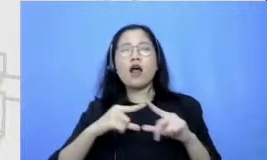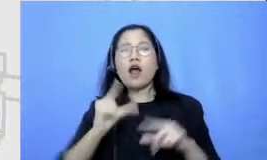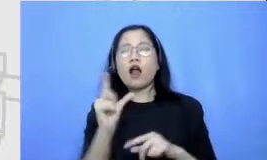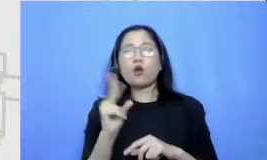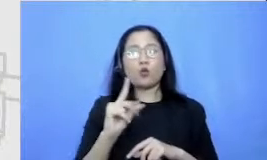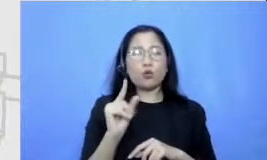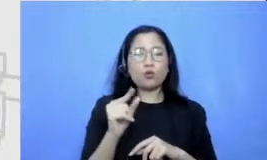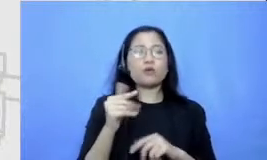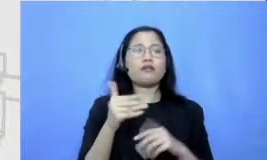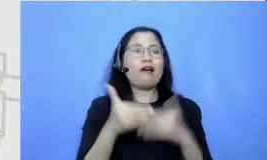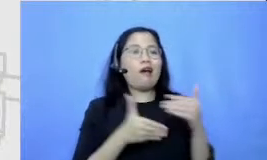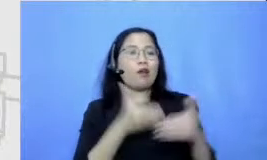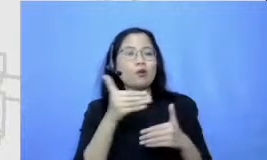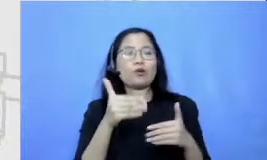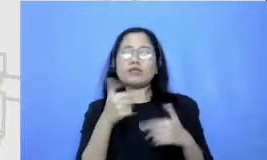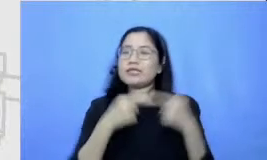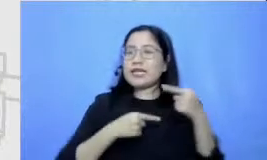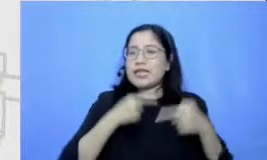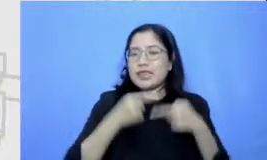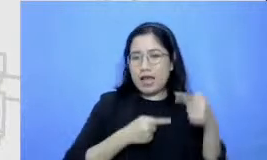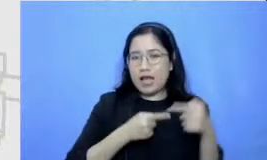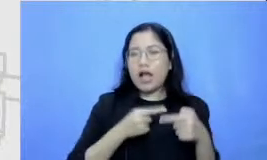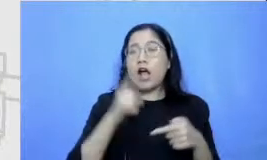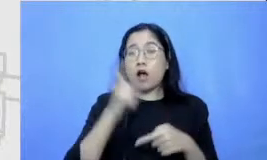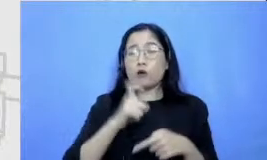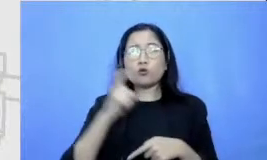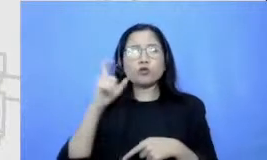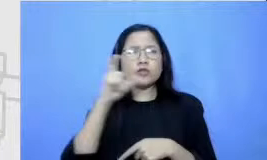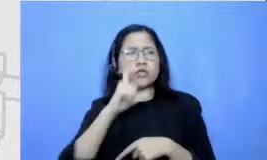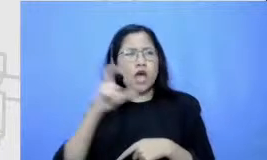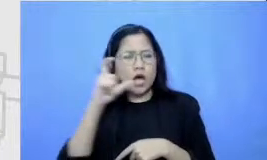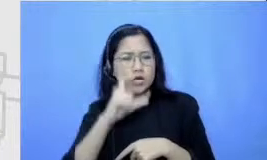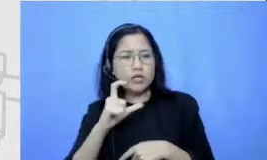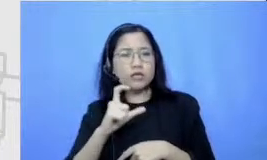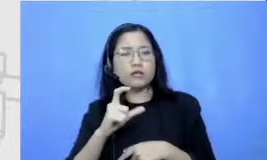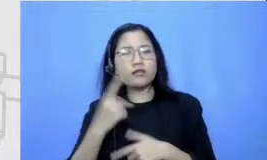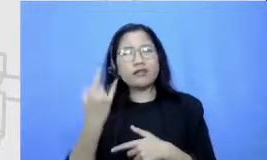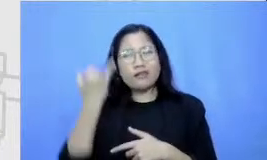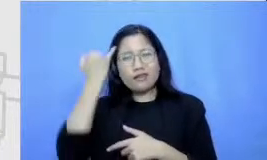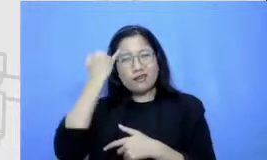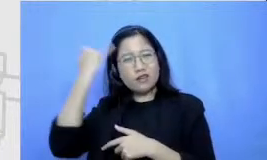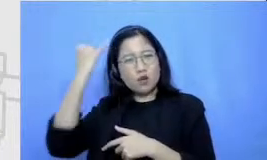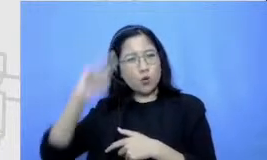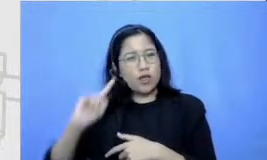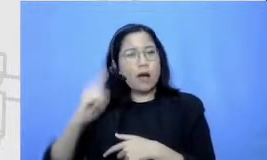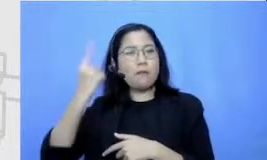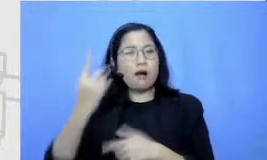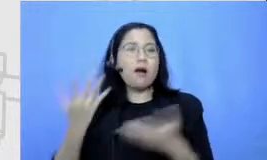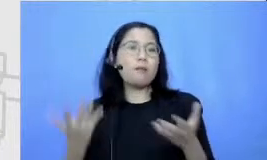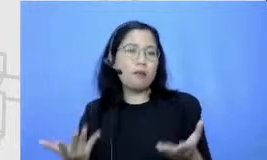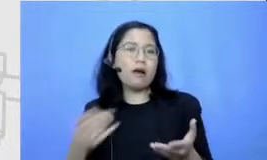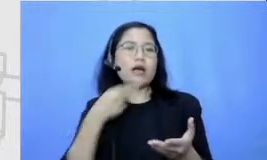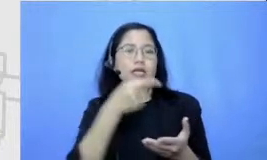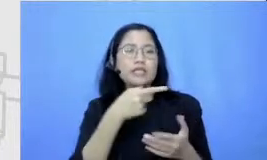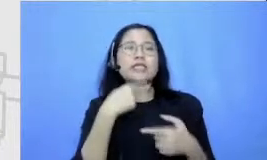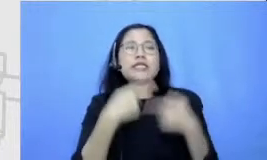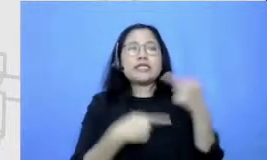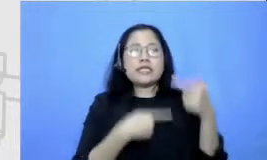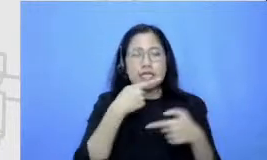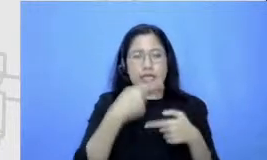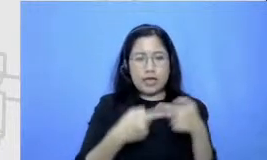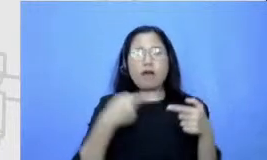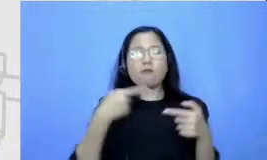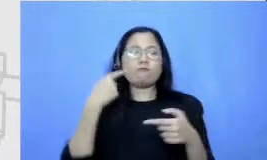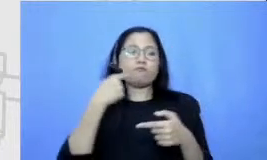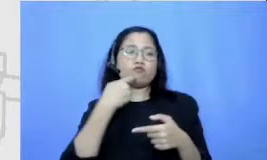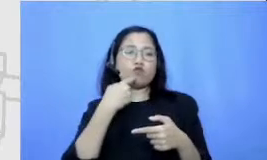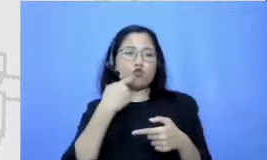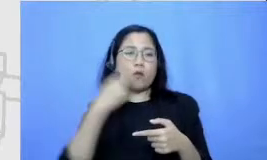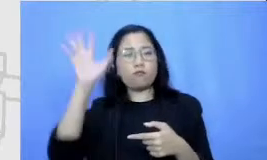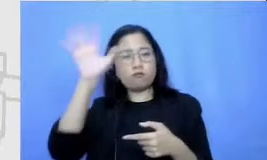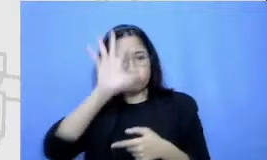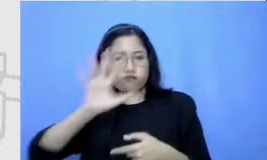musik cerita emulsi Cari kira-kira Ide utamanya apa disini ceritanya sebagai ilustrasi ampe Eh